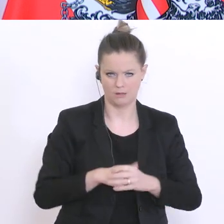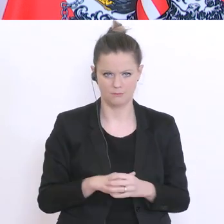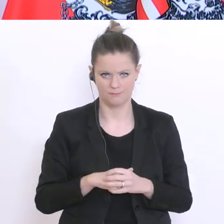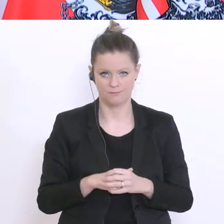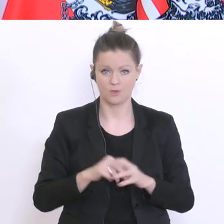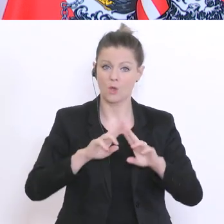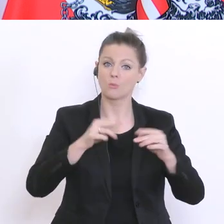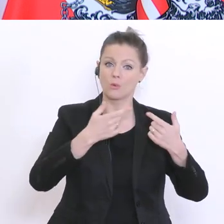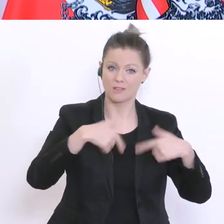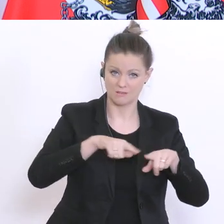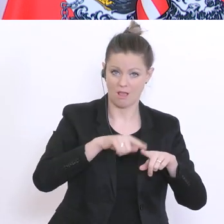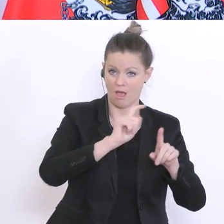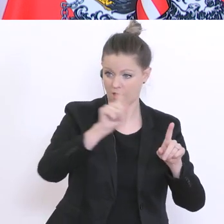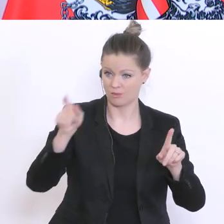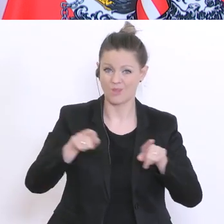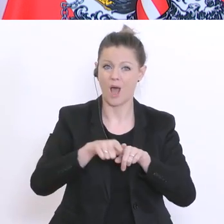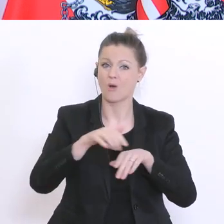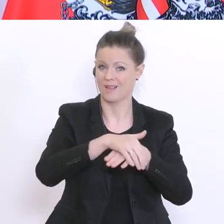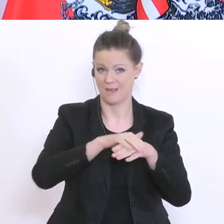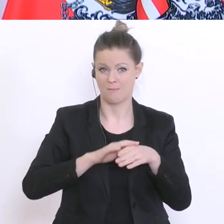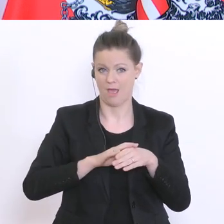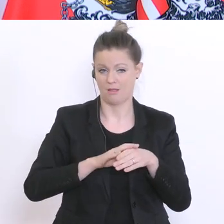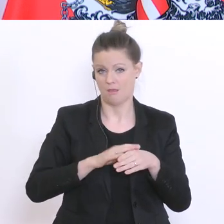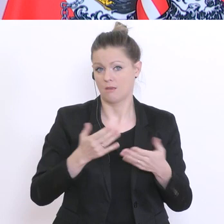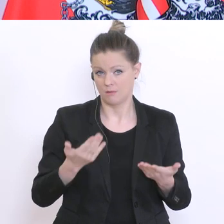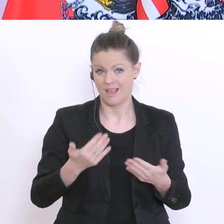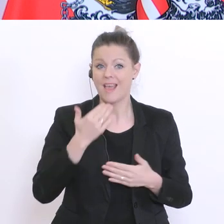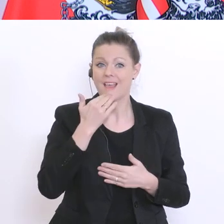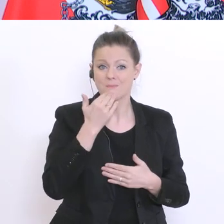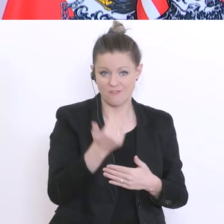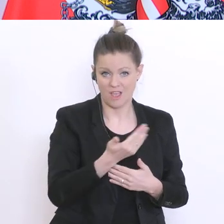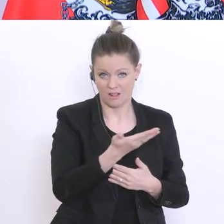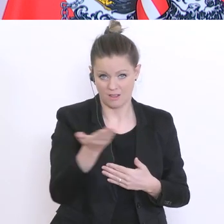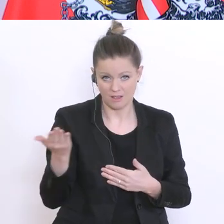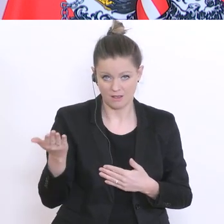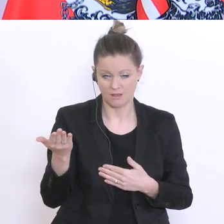von Seiten meines Ministeriums, von meiner Seite aus empfohlen, in einer ähnlichen kulanten Art